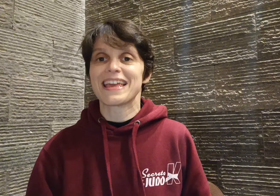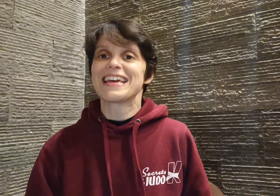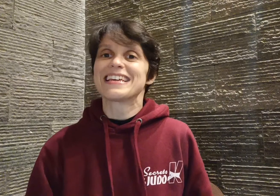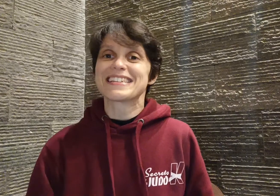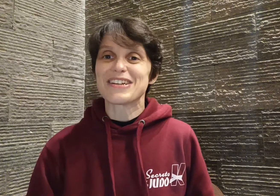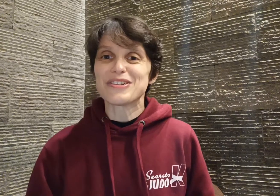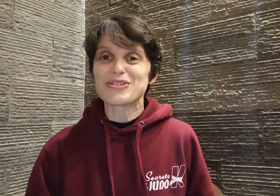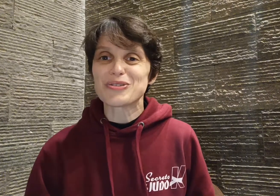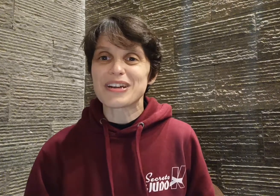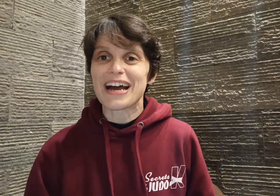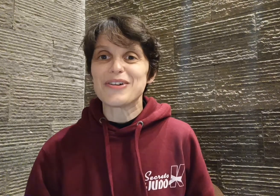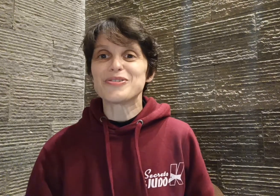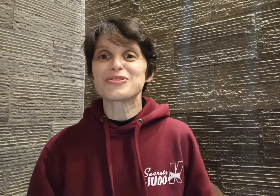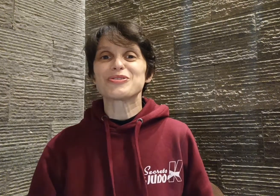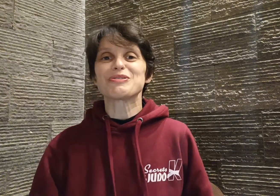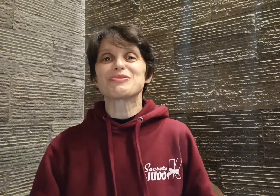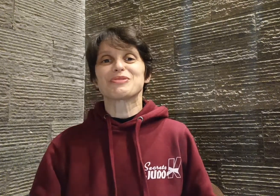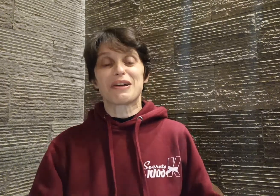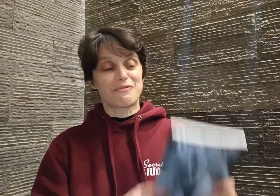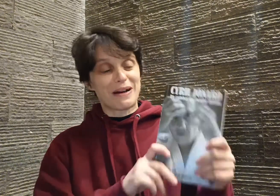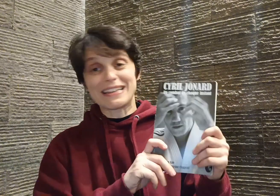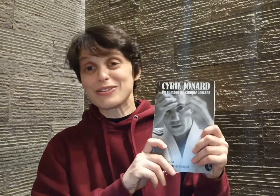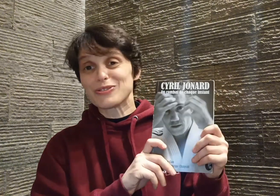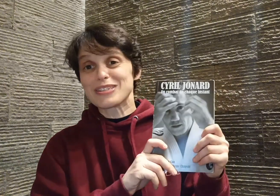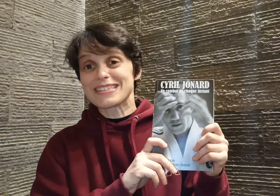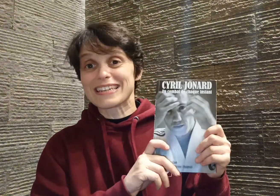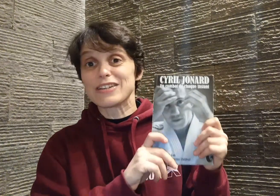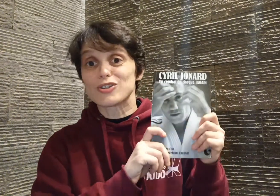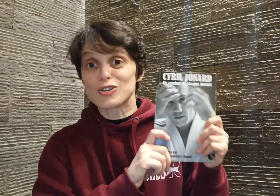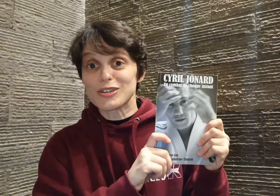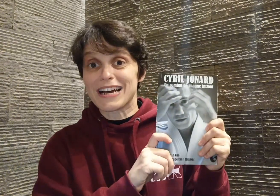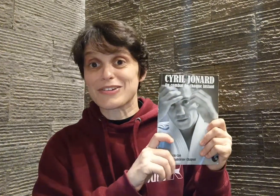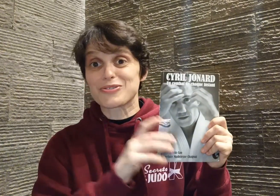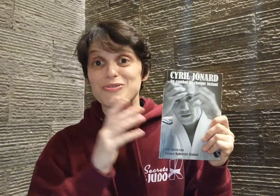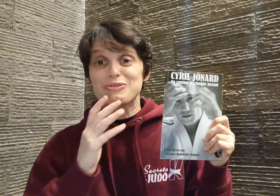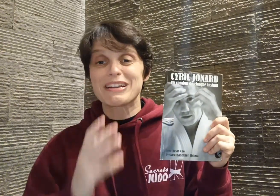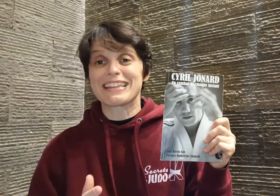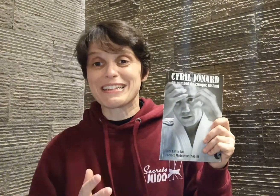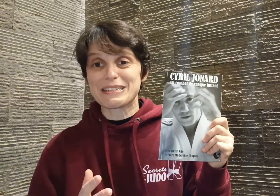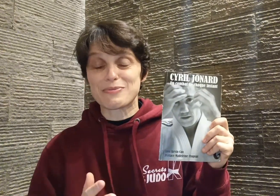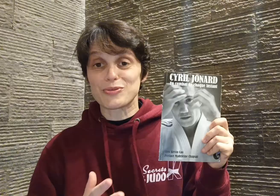Salut les judokas ! Aujourd'hui, je voudrais vous parler de Cyril Jonard, ce judoka d'exception,